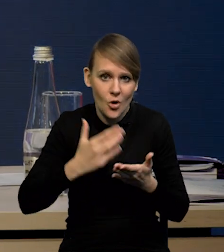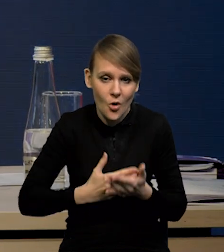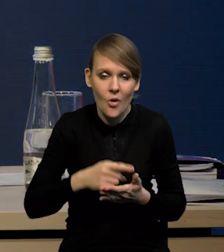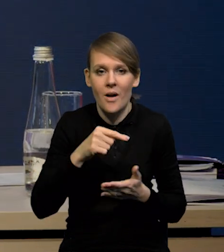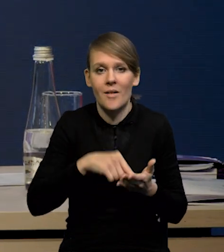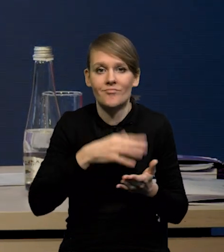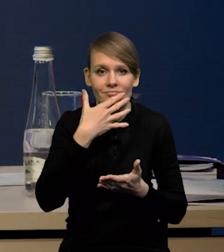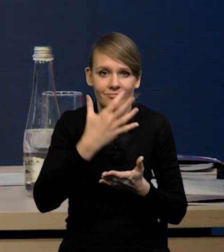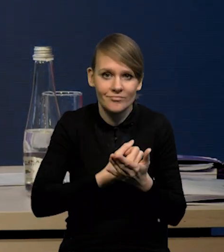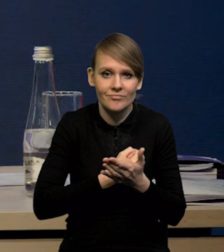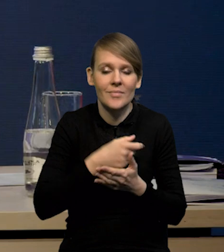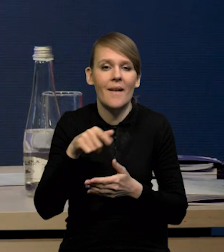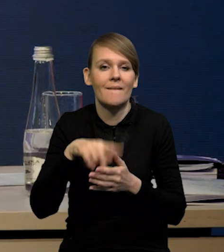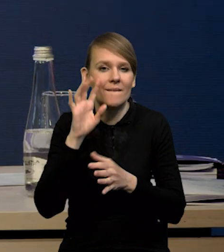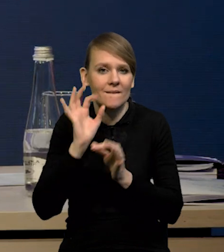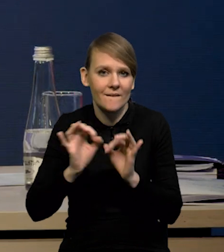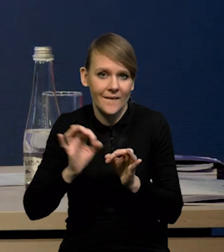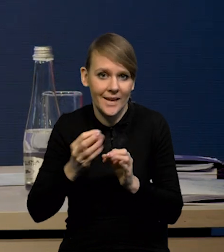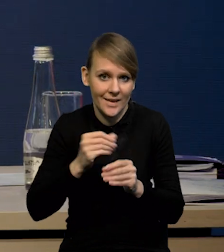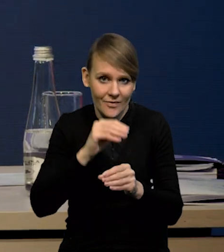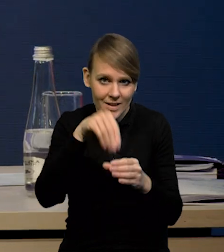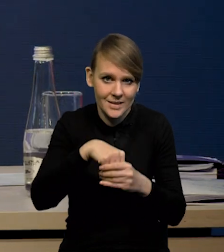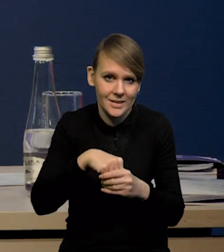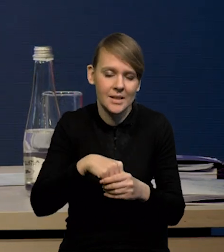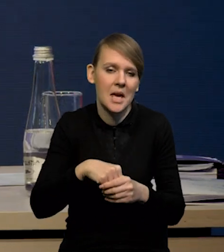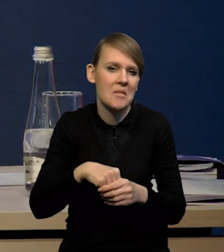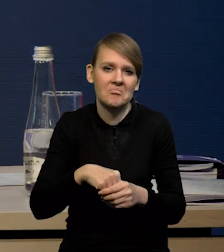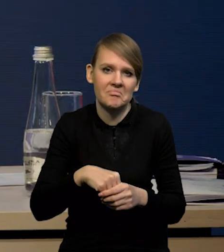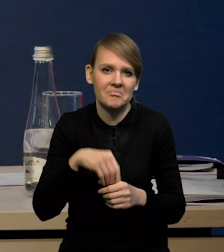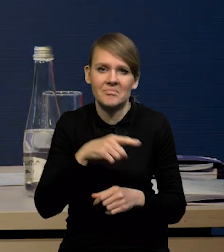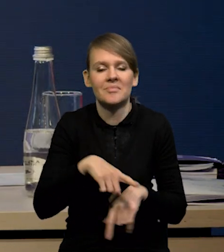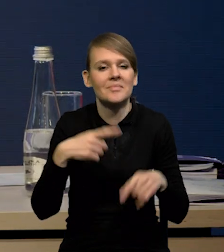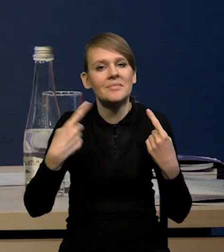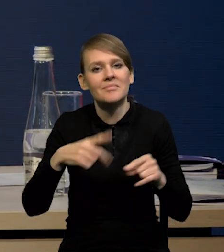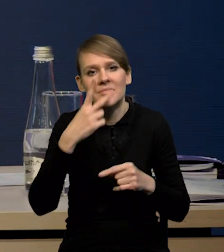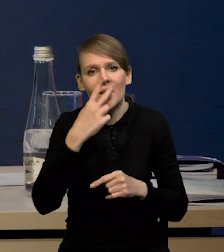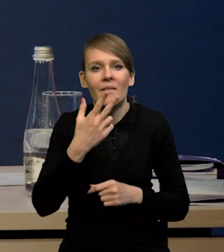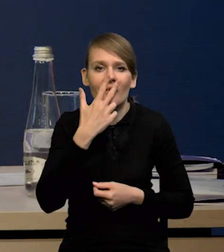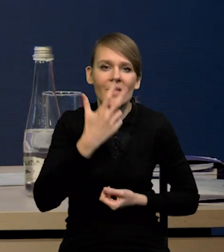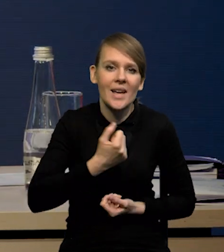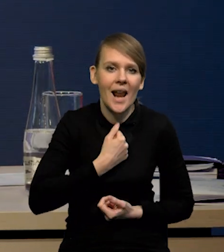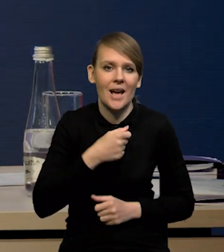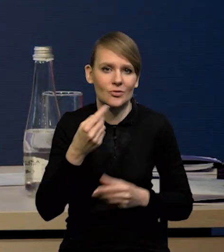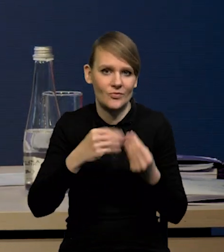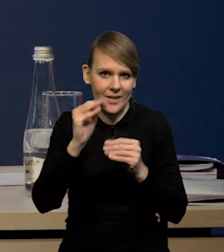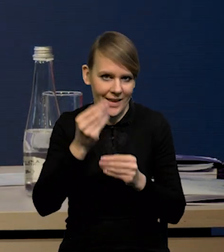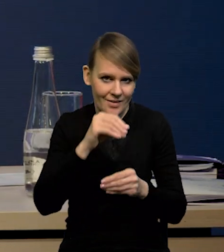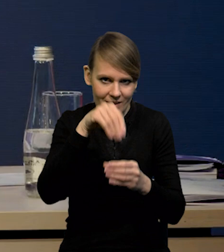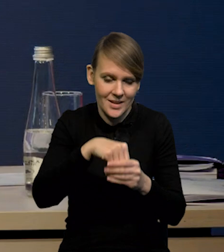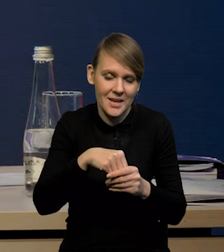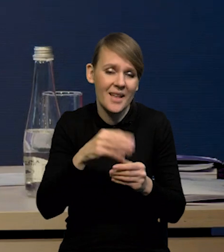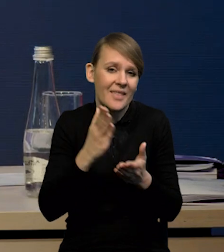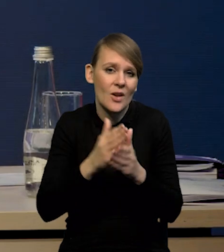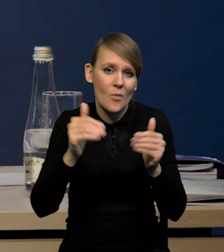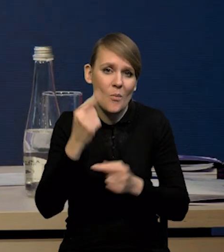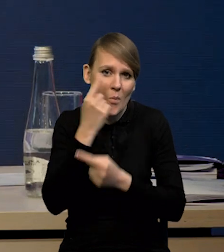które są wykorzystywane do szacowania inwestycji, no one nie wskazywały na tak wyraźny wzrost inwestycji. Można się tylko zastanawiać, dlaczego inwestycje wzrosły,